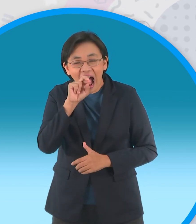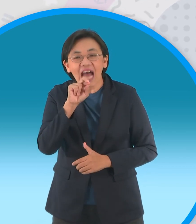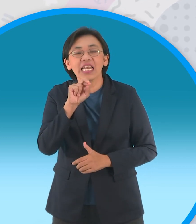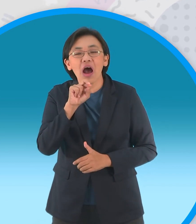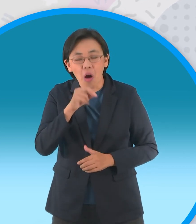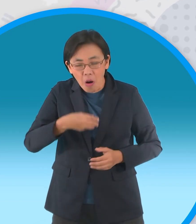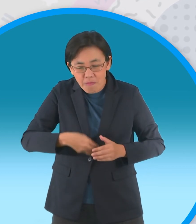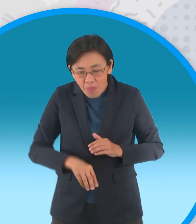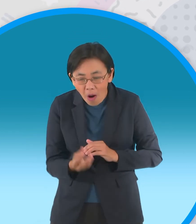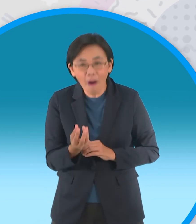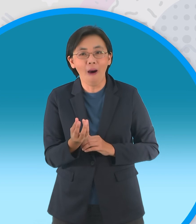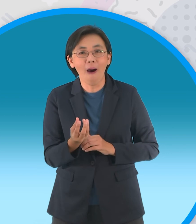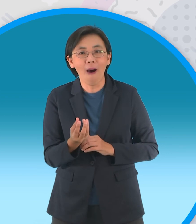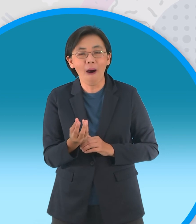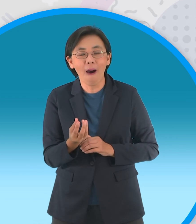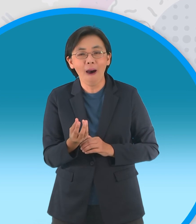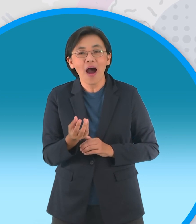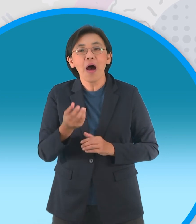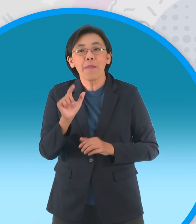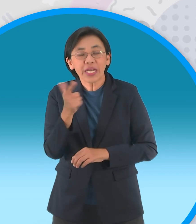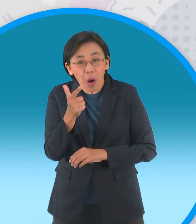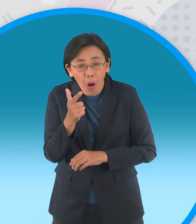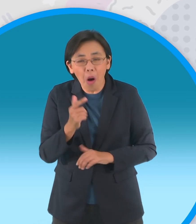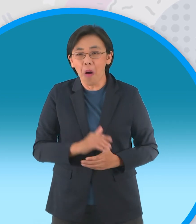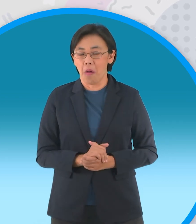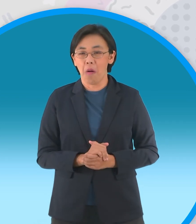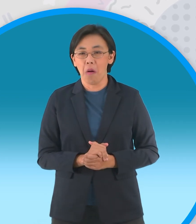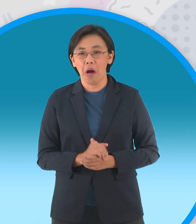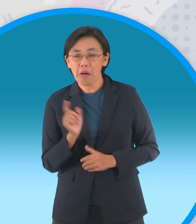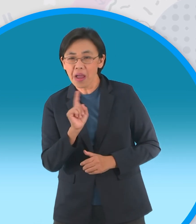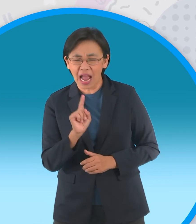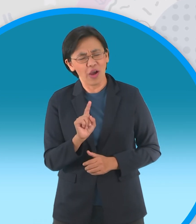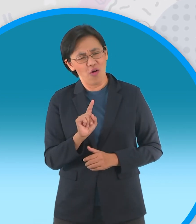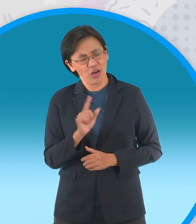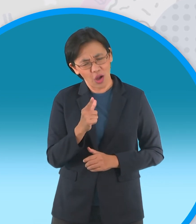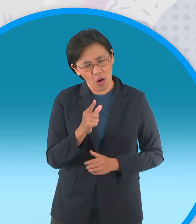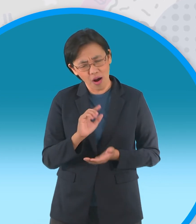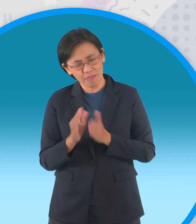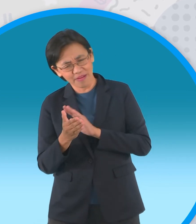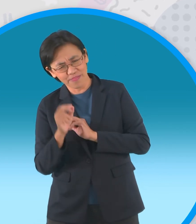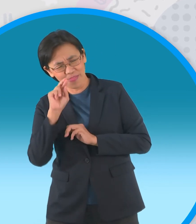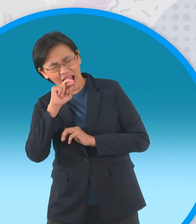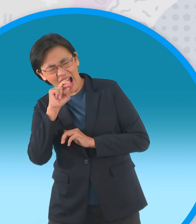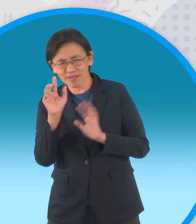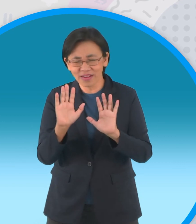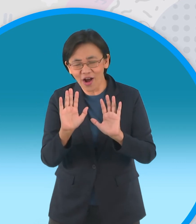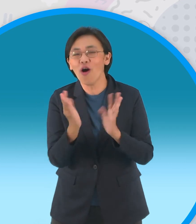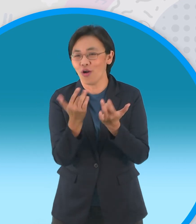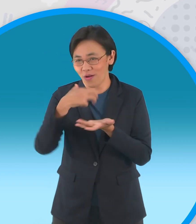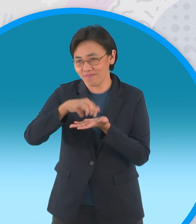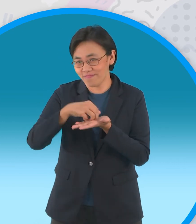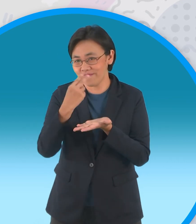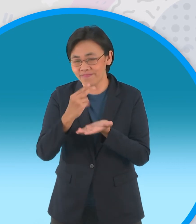ห่านไข่ทองคำโอ้โหเอ๊ยเมื่อไข่เป็นทอง อุ้ยเนื้อทองเป็นห่านเอ้ยไม่ใช่เป็นยังไง